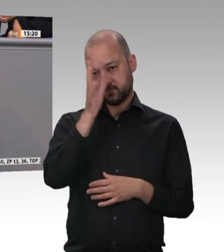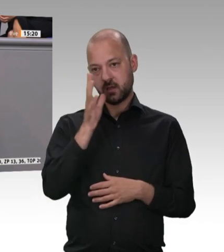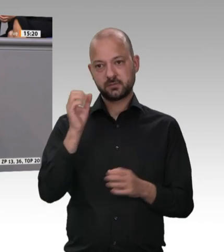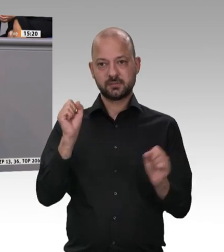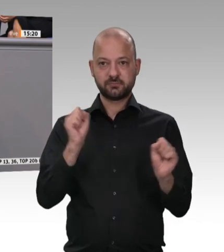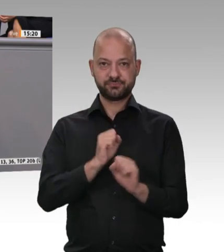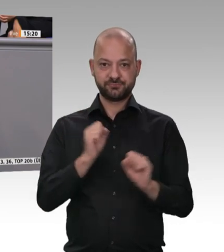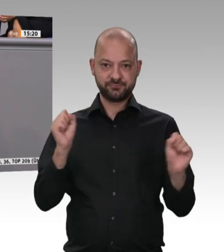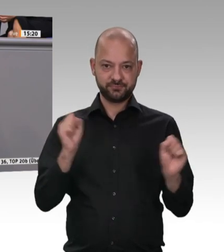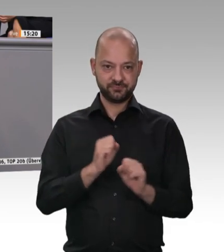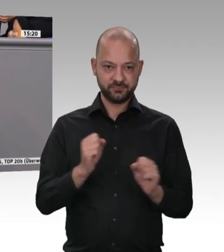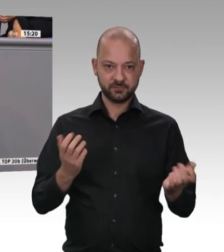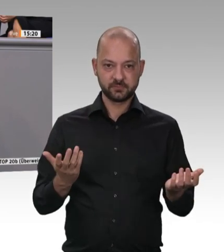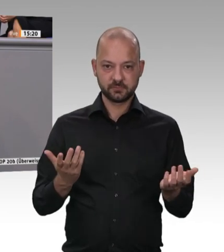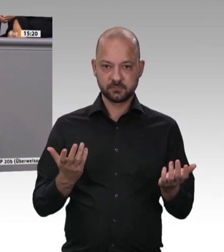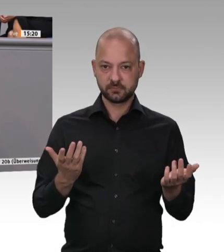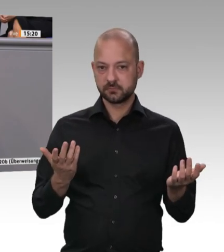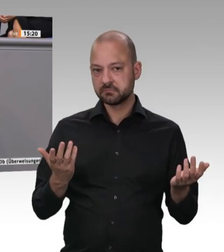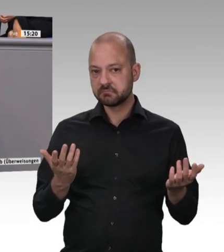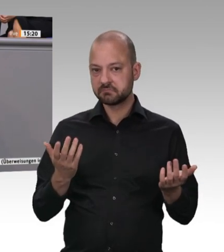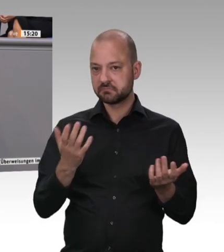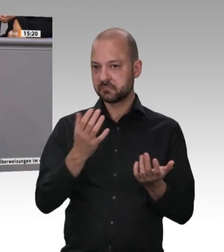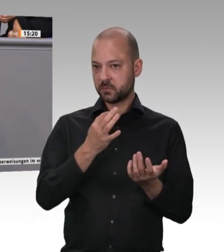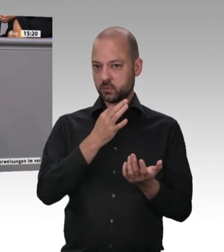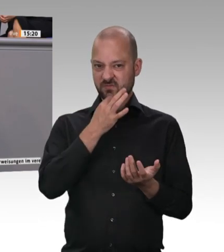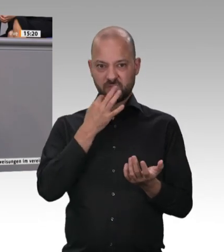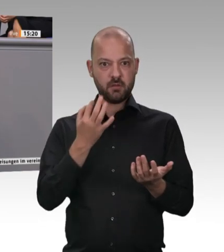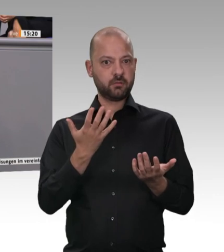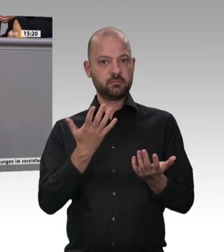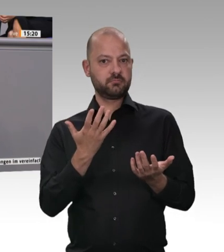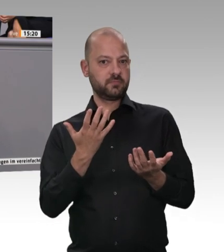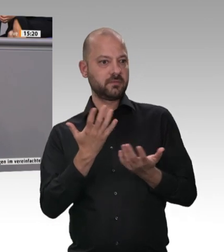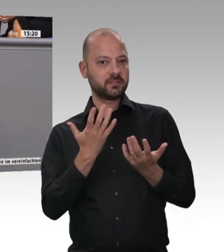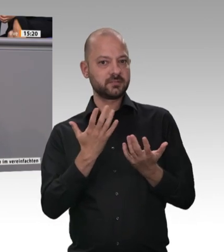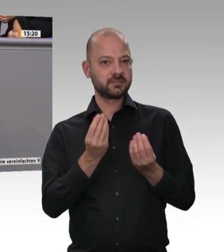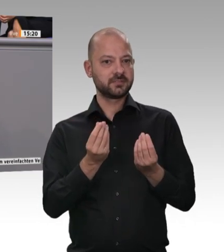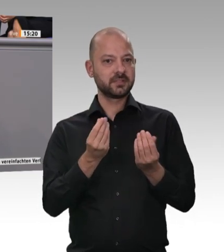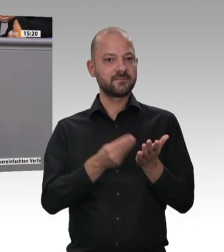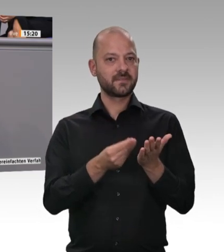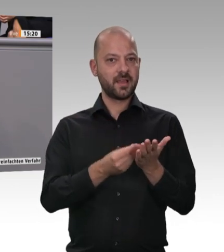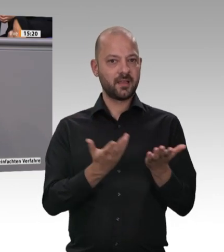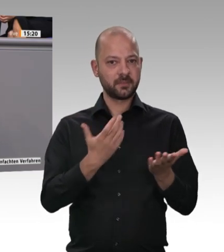und zwar 2014 und 2017, mit dem Mindestlohn und dann mit der Generalunternehmerhaftung